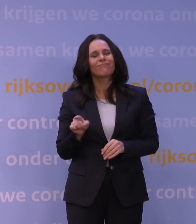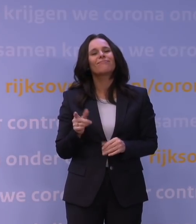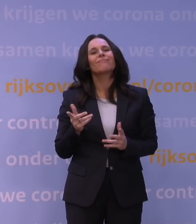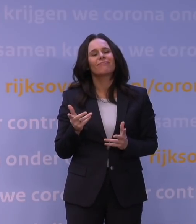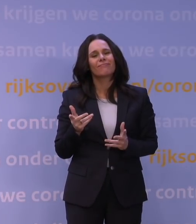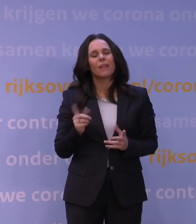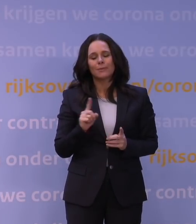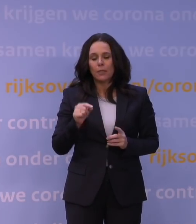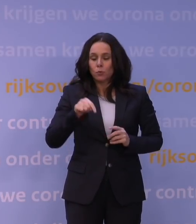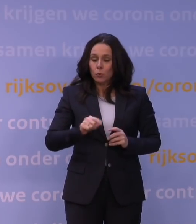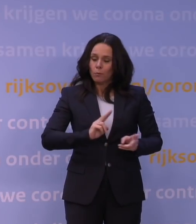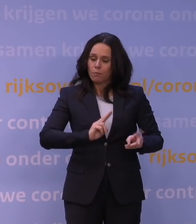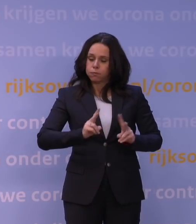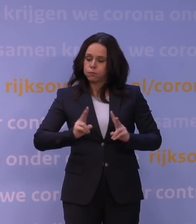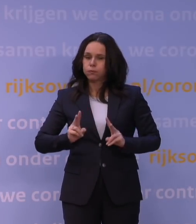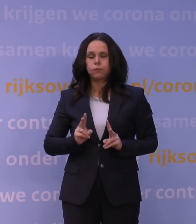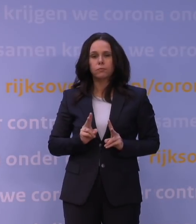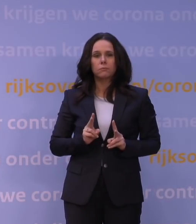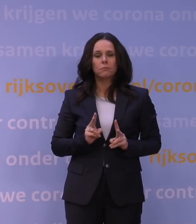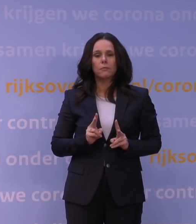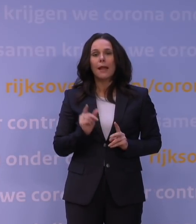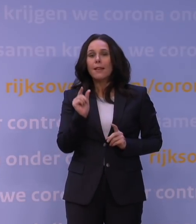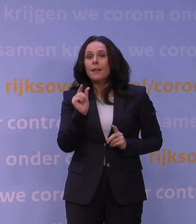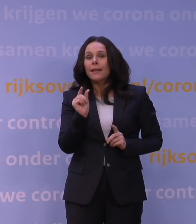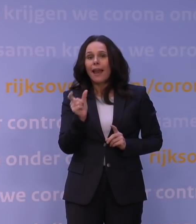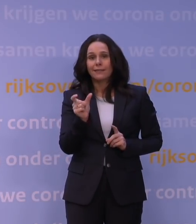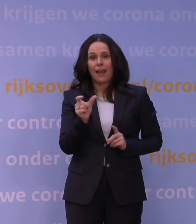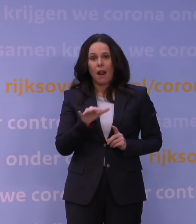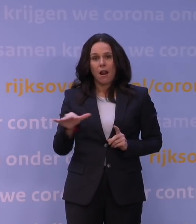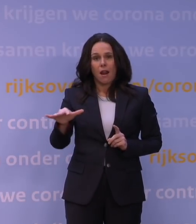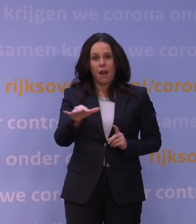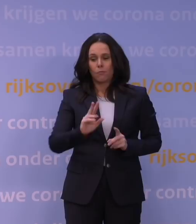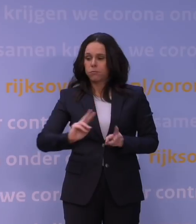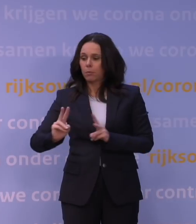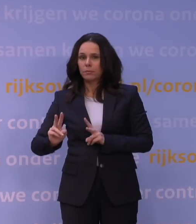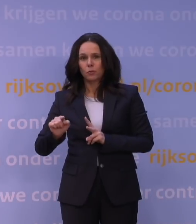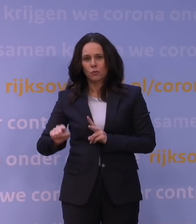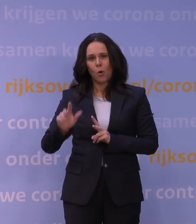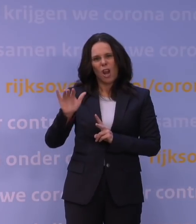voor een klein deel van de infecties in Nederland. Maar we weten dat, door z'n zeer snelle verspreiding,